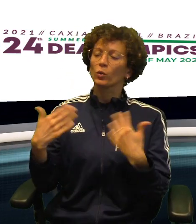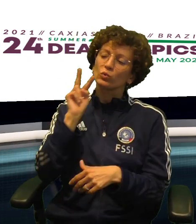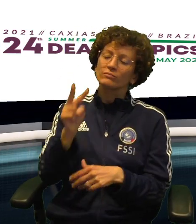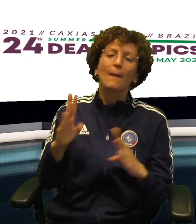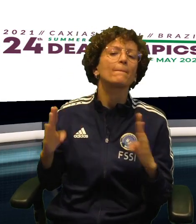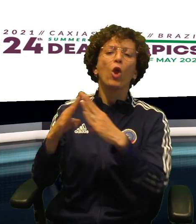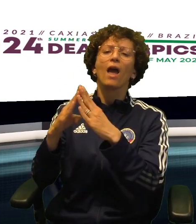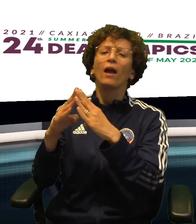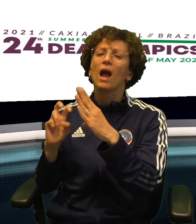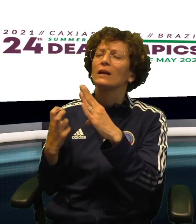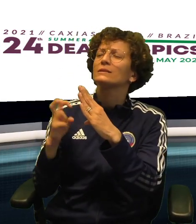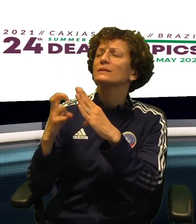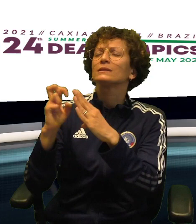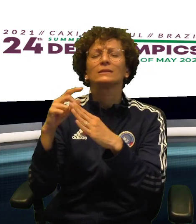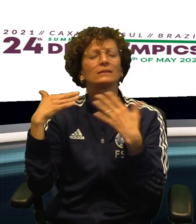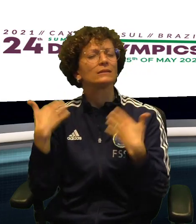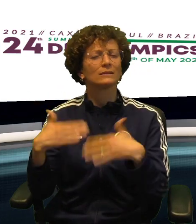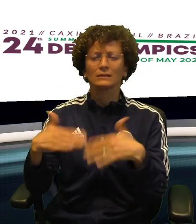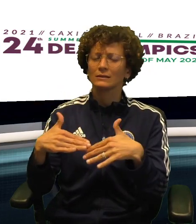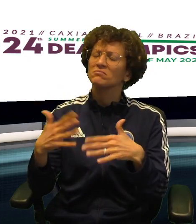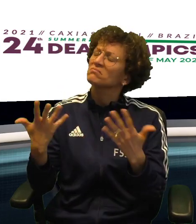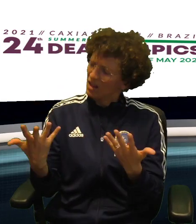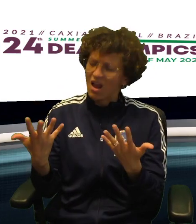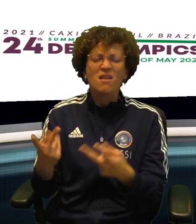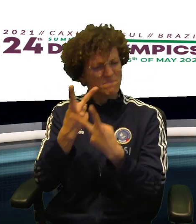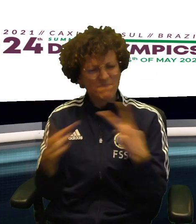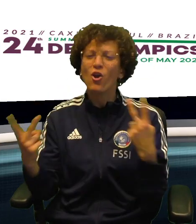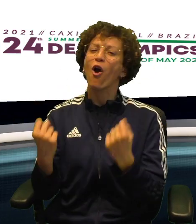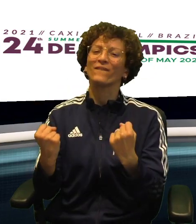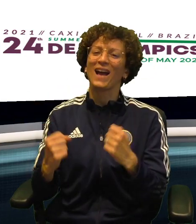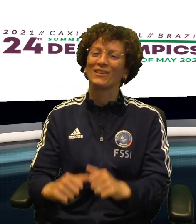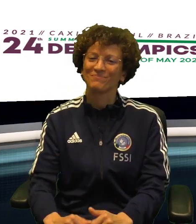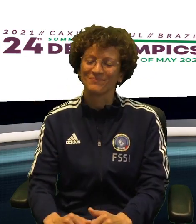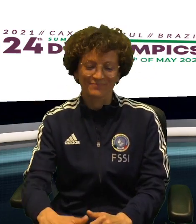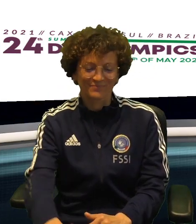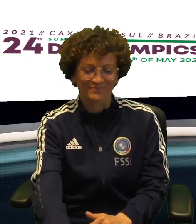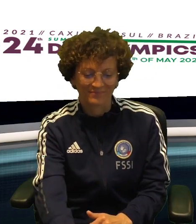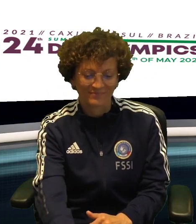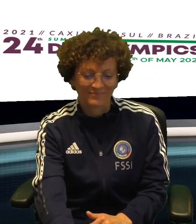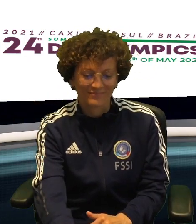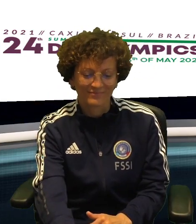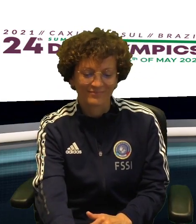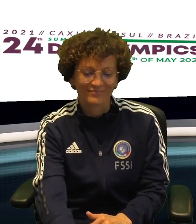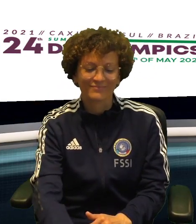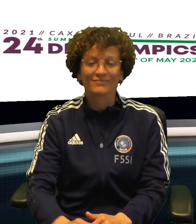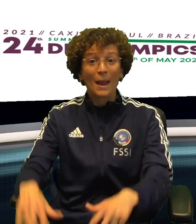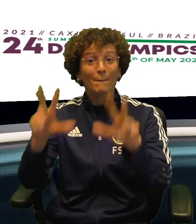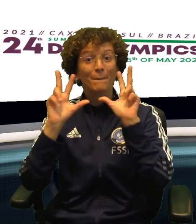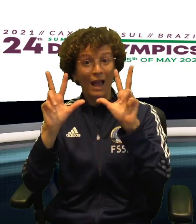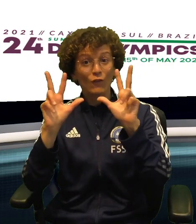CI SONO GLI STATI UNITI, UNA MONTAGNA DA SCALARE MA CI PROVERANNO